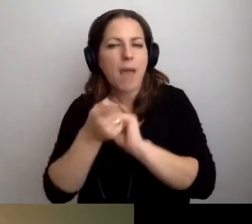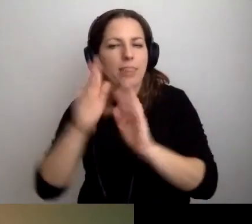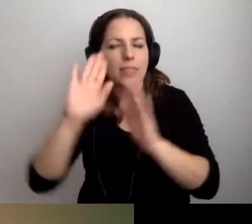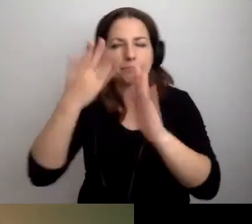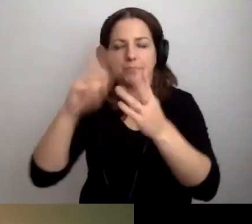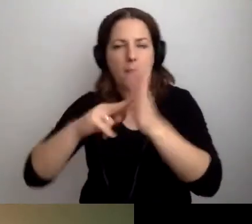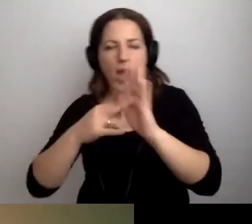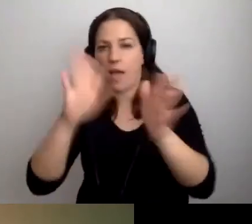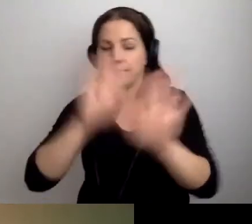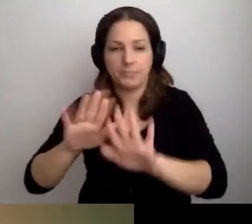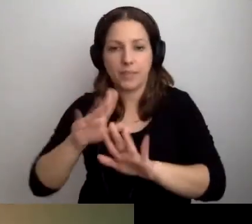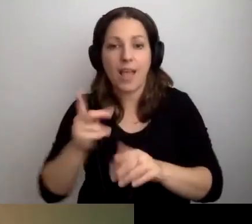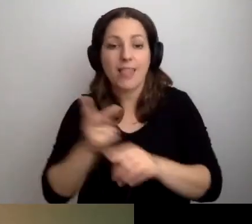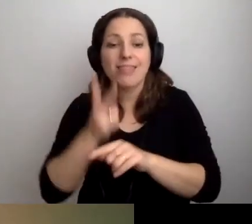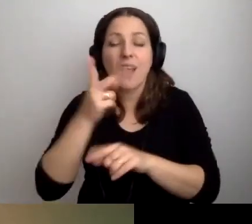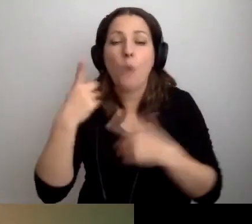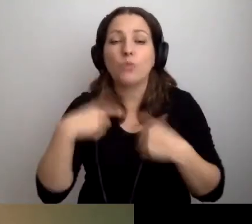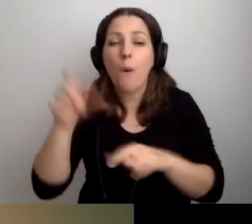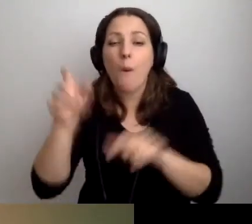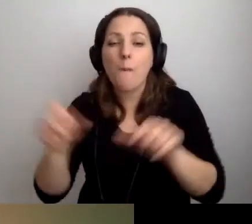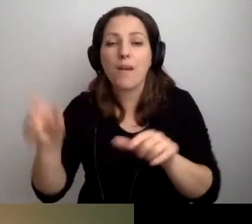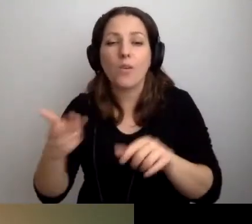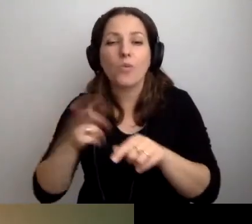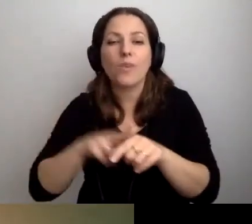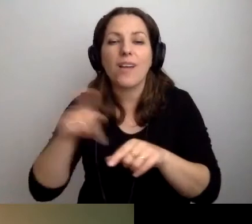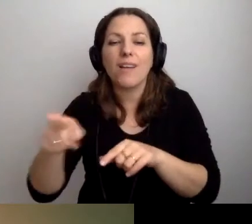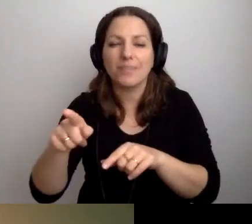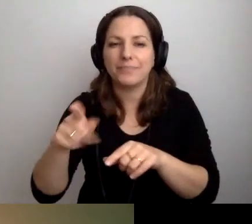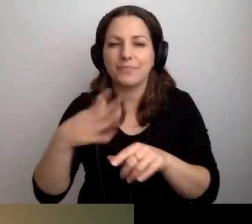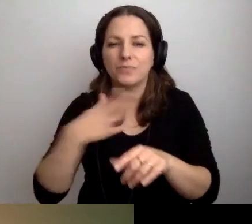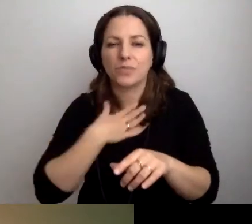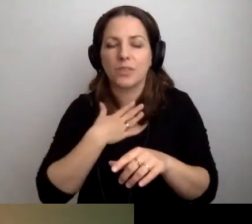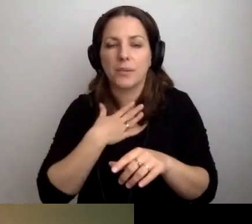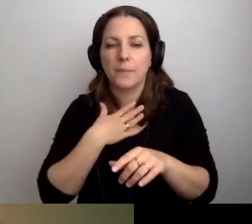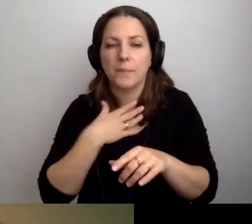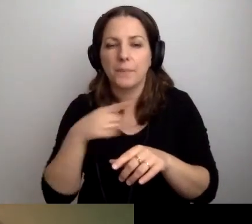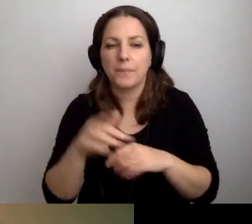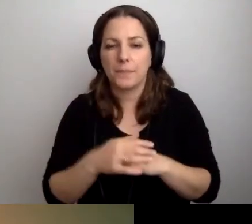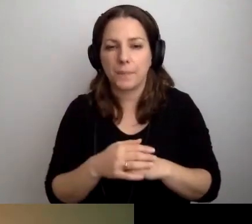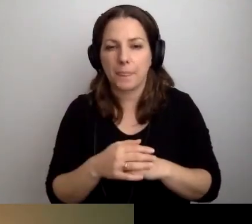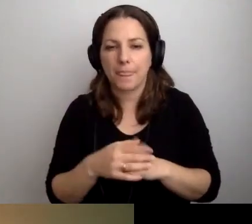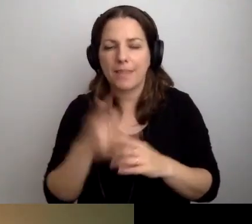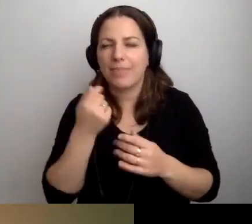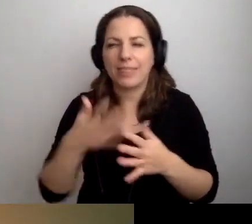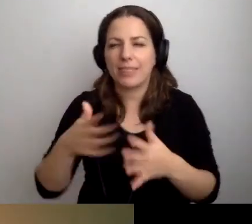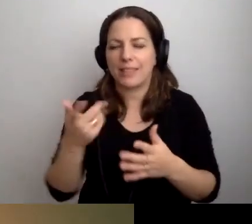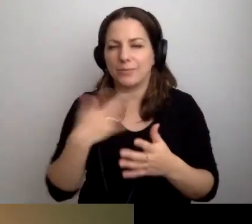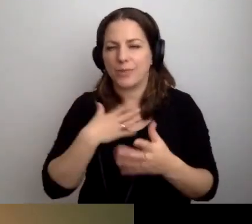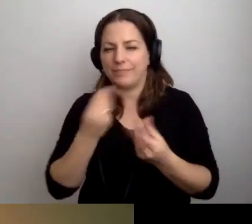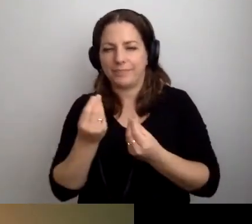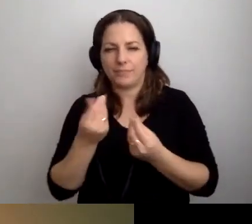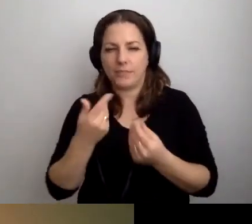Osoby, dla których to niebezpieczne, prosimy się przygotować.